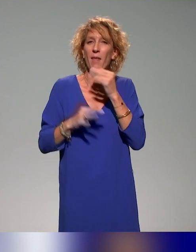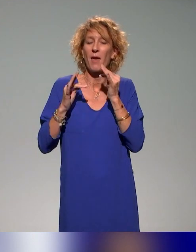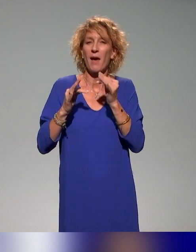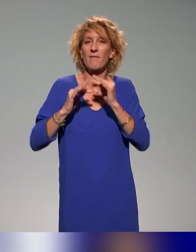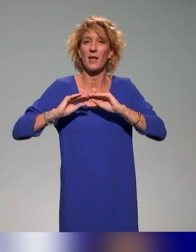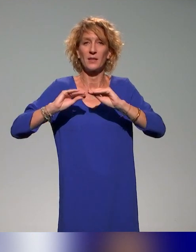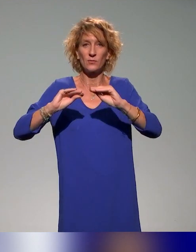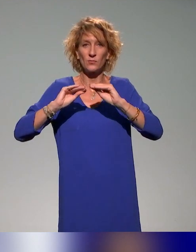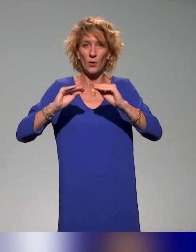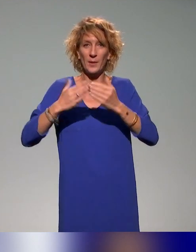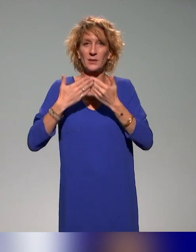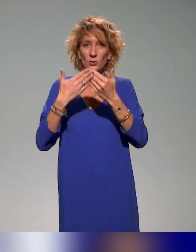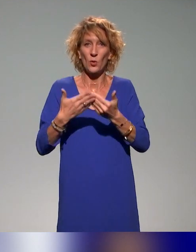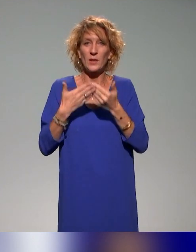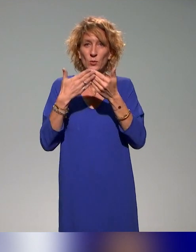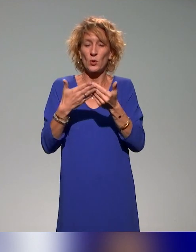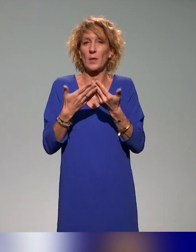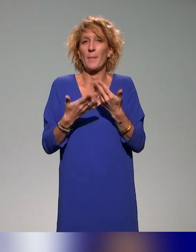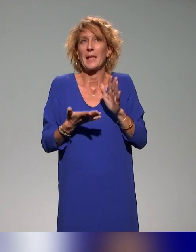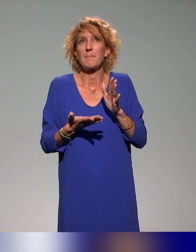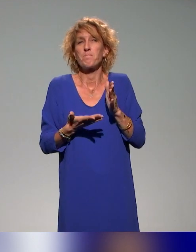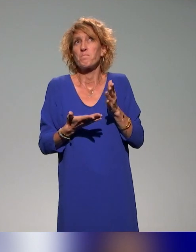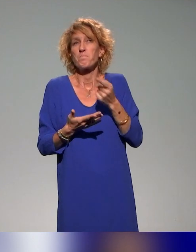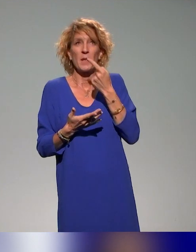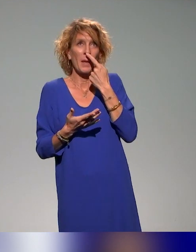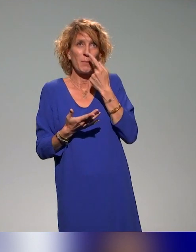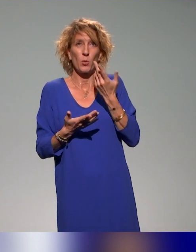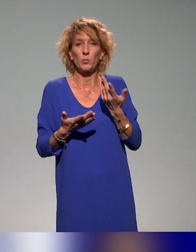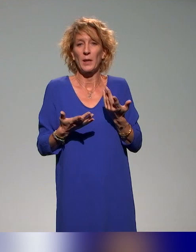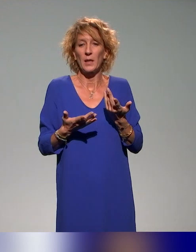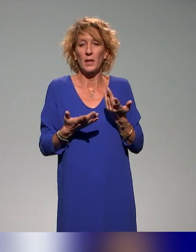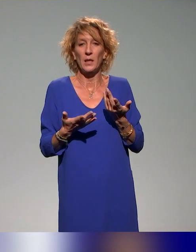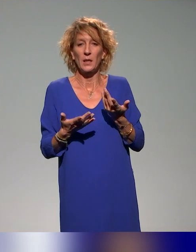Après, à notre connaissance, il n'y a pas forcément de formation